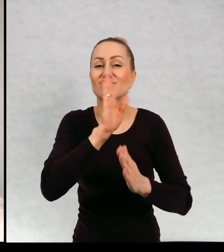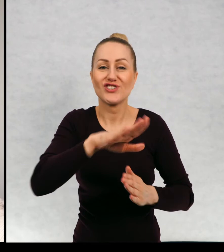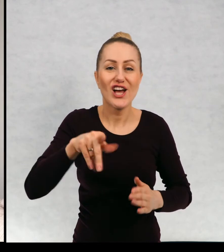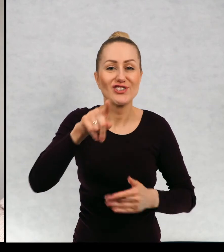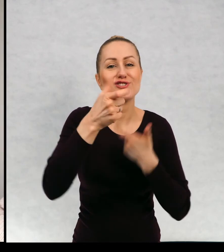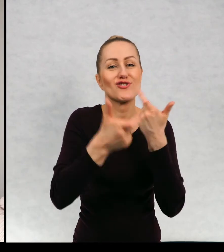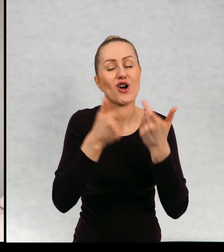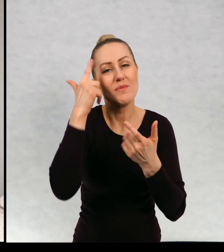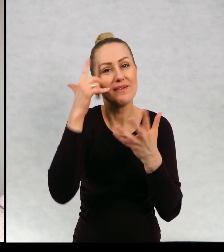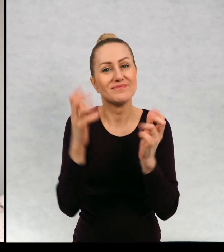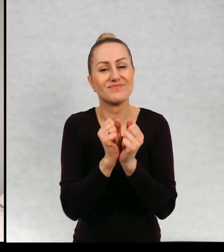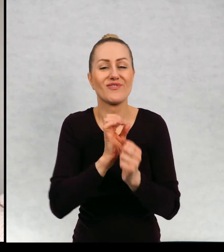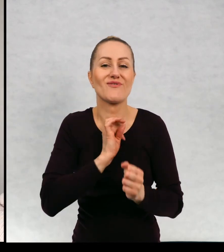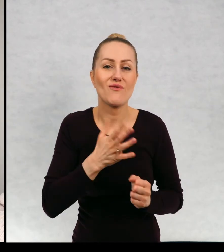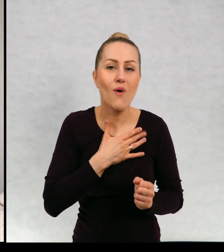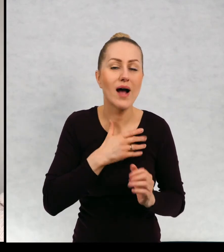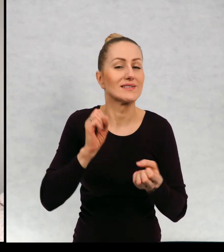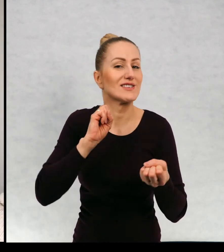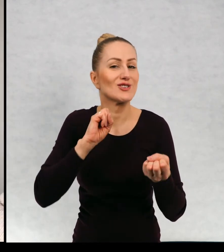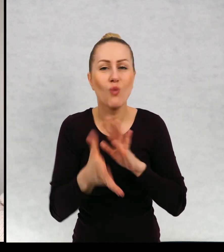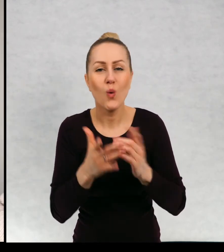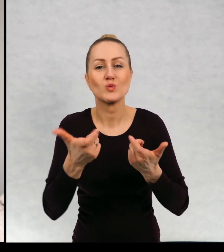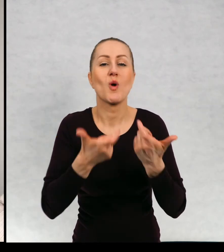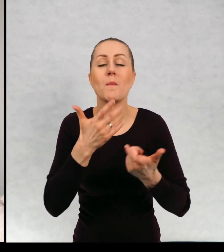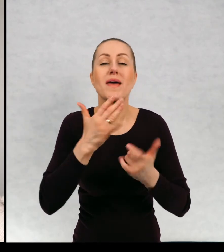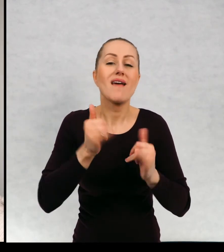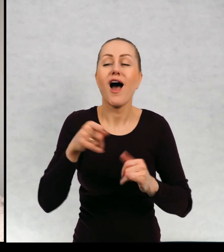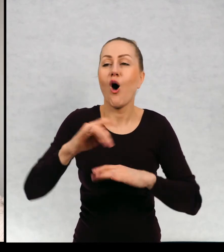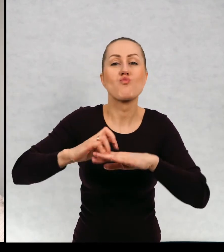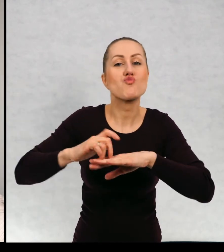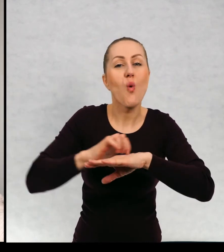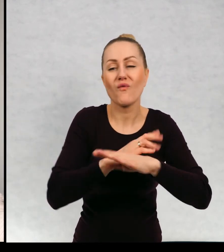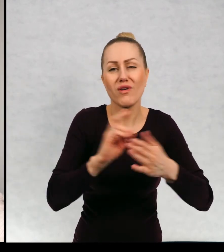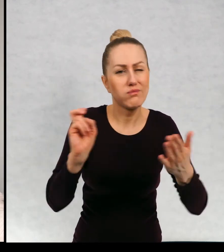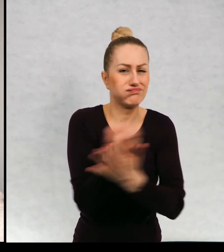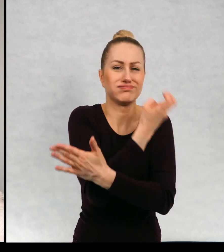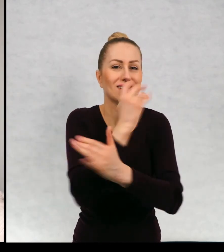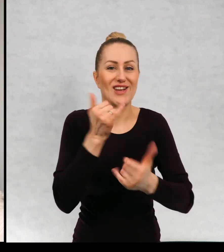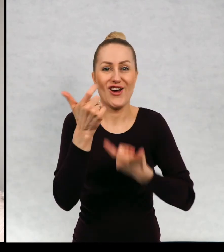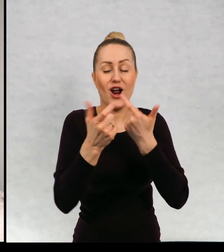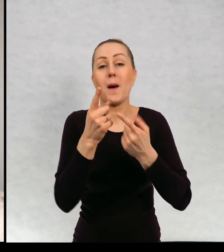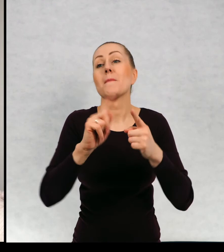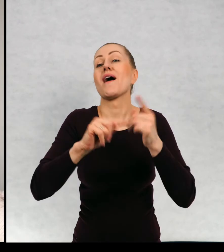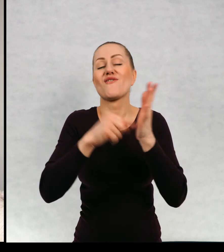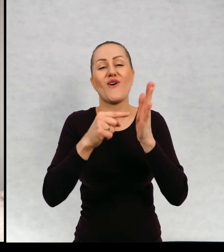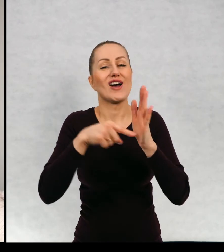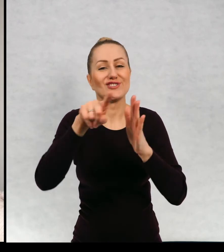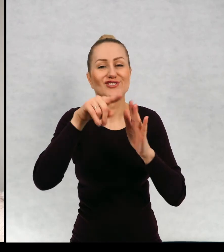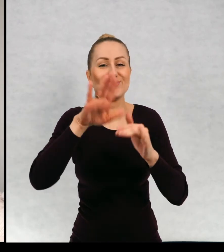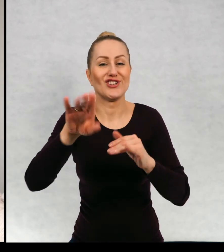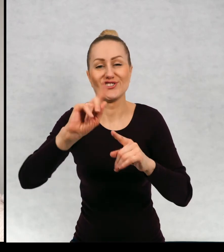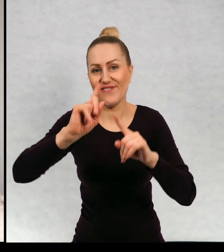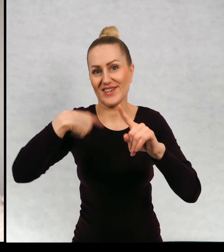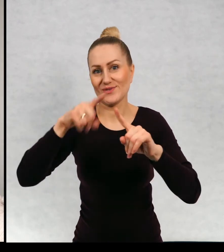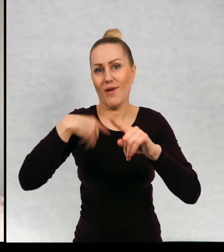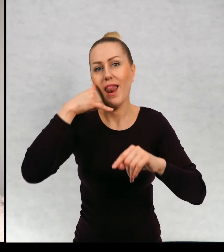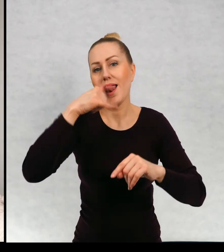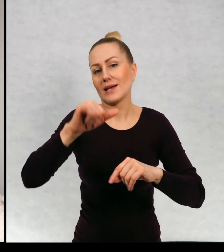swoje sposoby na właśnie na wyprowadzenie mrówek i dostałam mnóstwo kapitalnych listów,